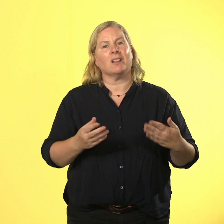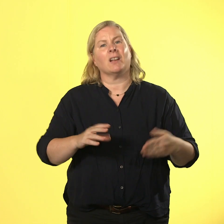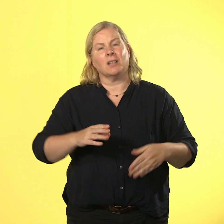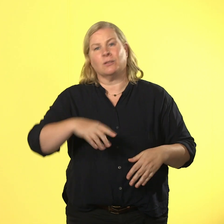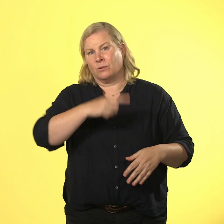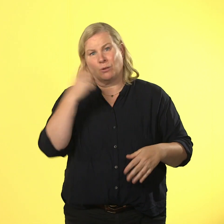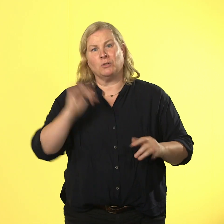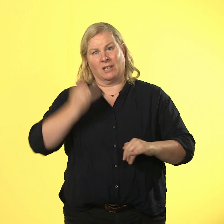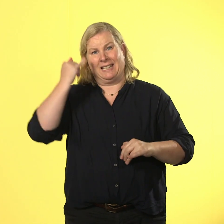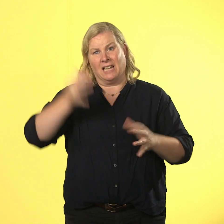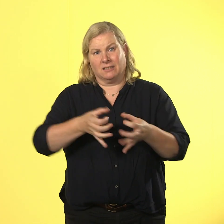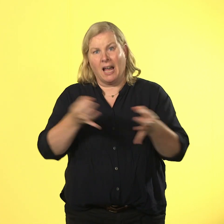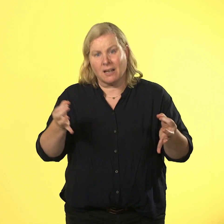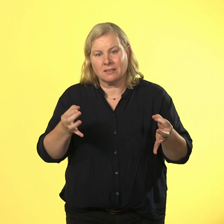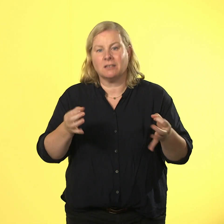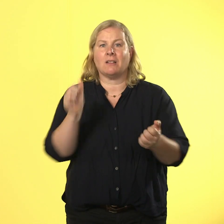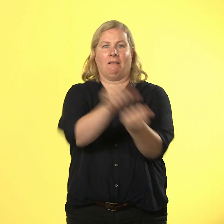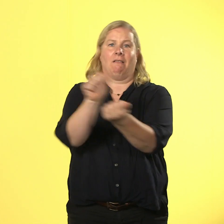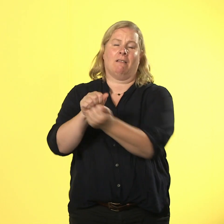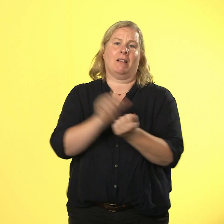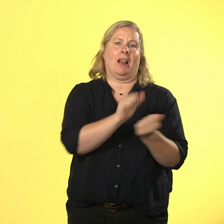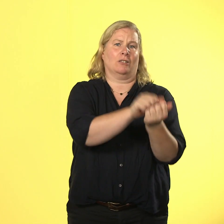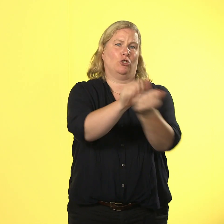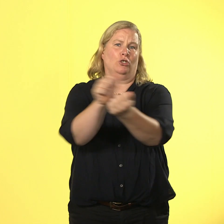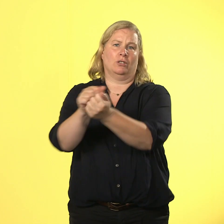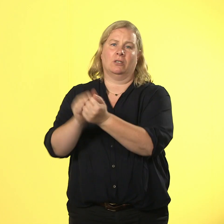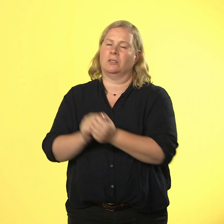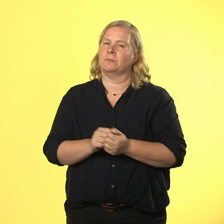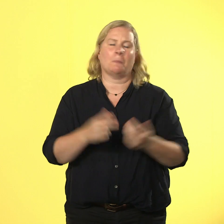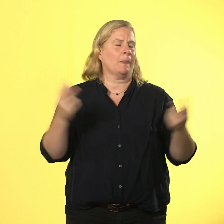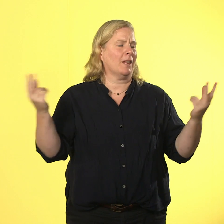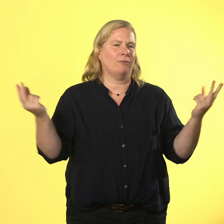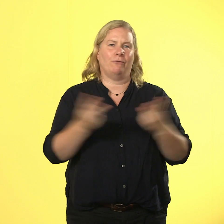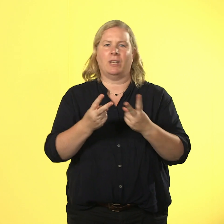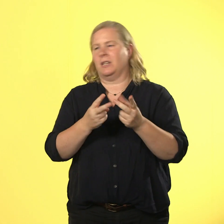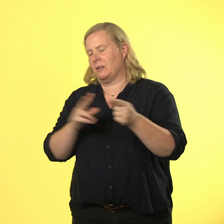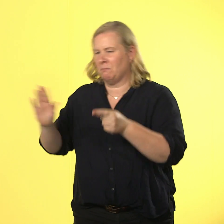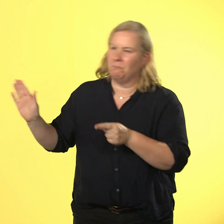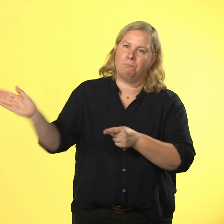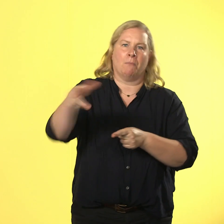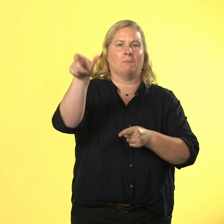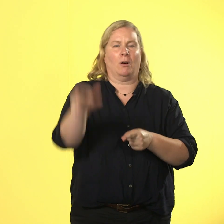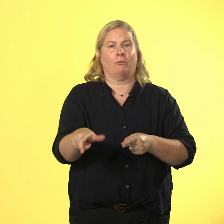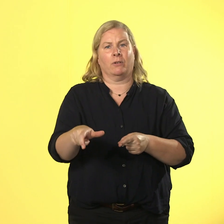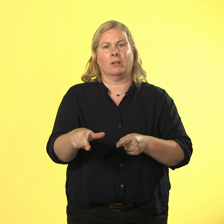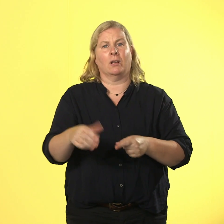klatsch ist wie ein klatsch ins gesicht und tut weh. zurück nehmen geht nicht.